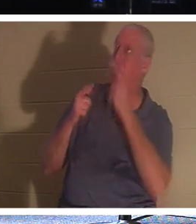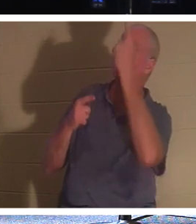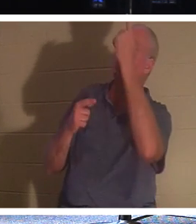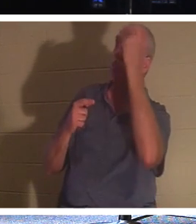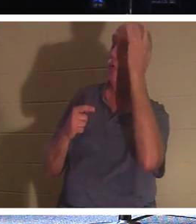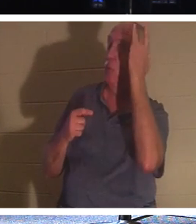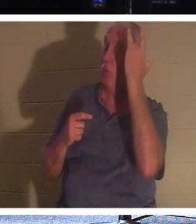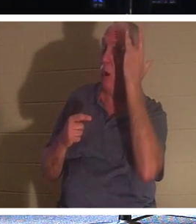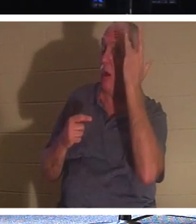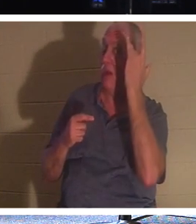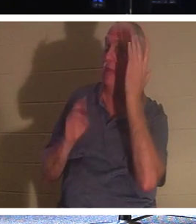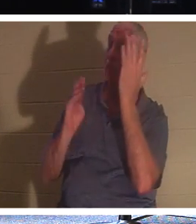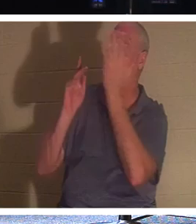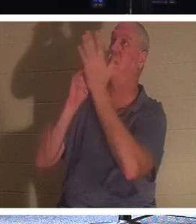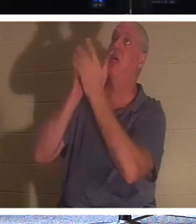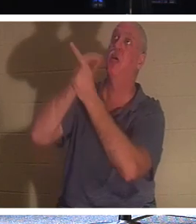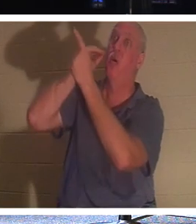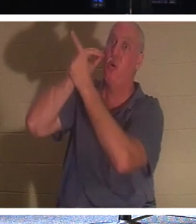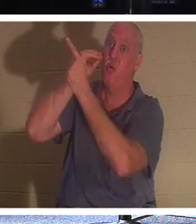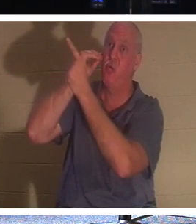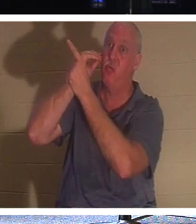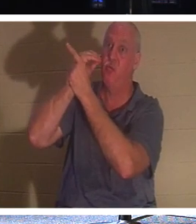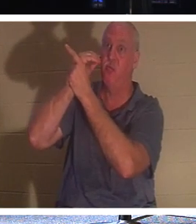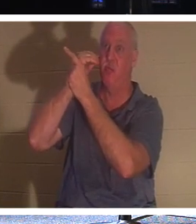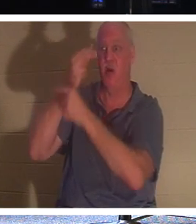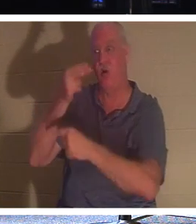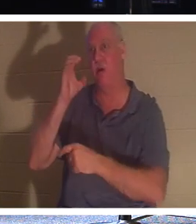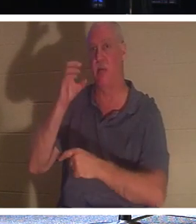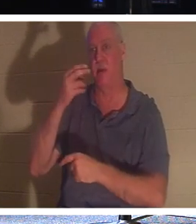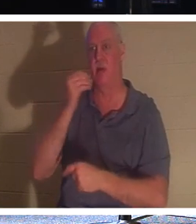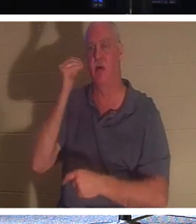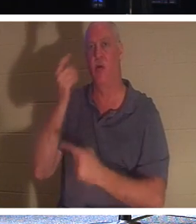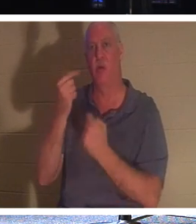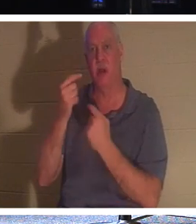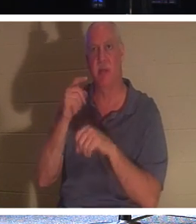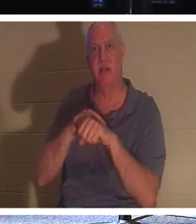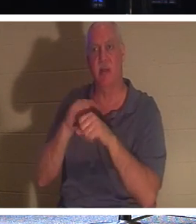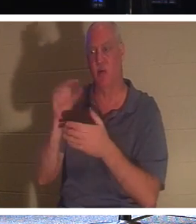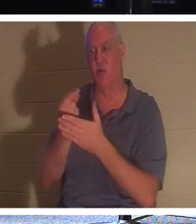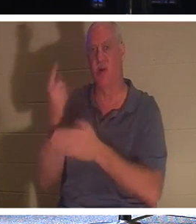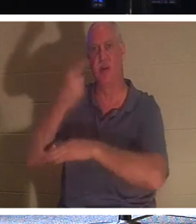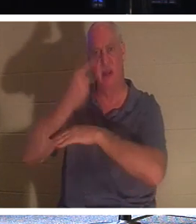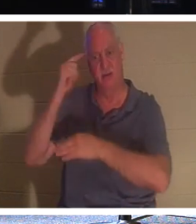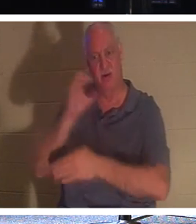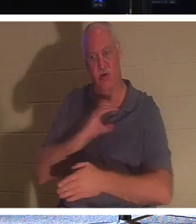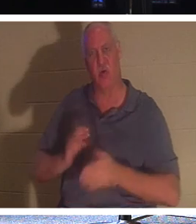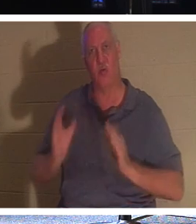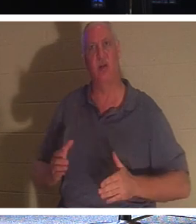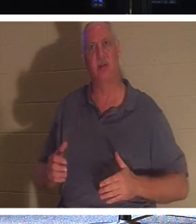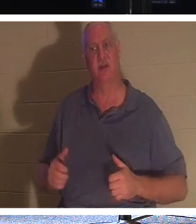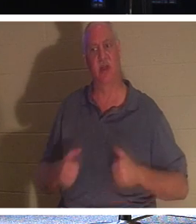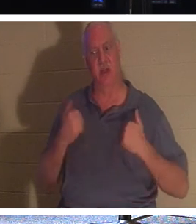家に帰らせるからです。ホームカミングの時間です！クリスチャンにとって、人生がこの世を去る「卒業の日」です。